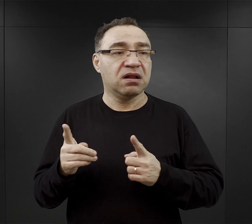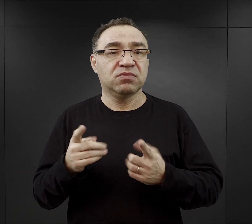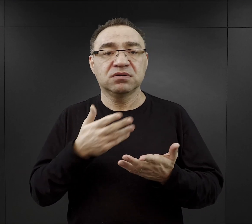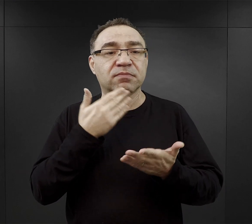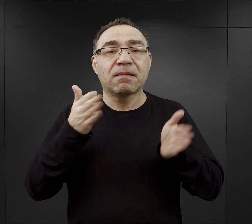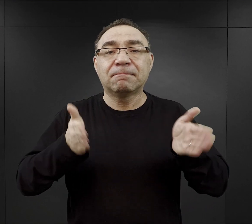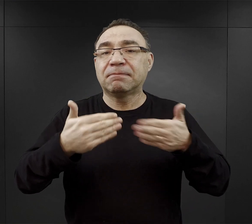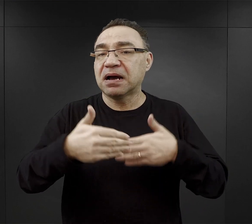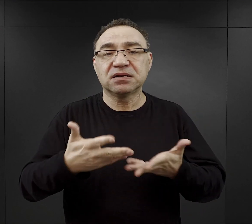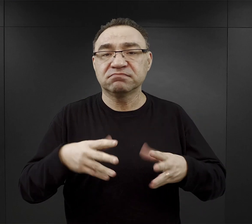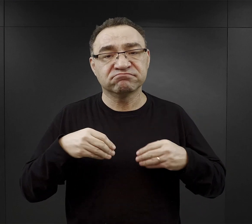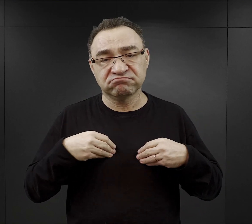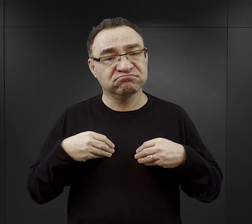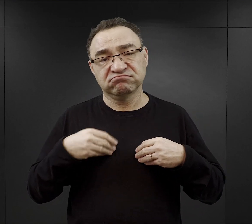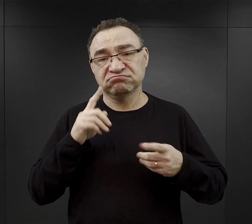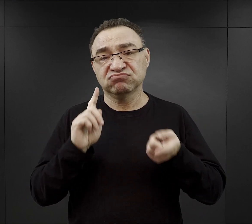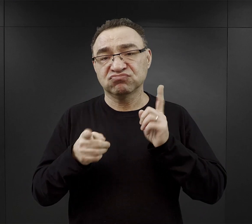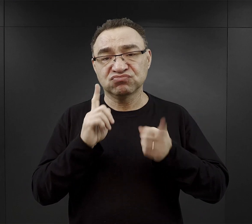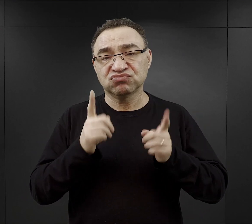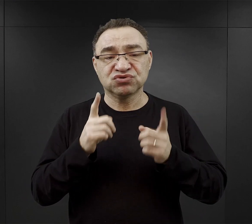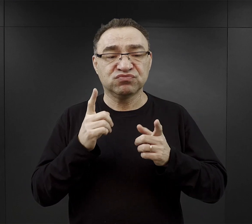bardzo szybko tracili na wadze,